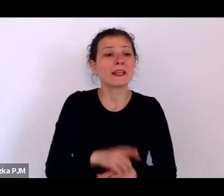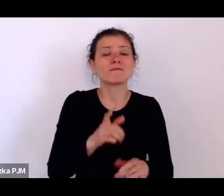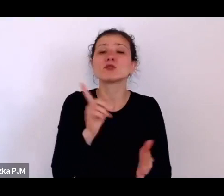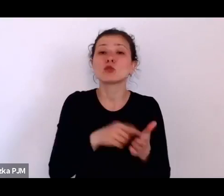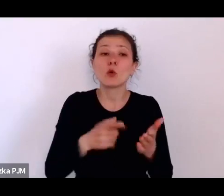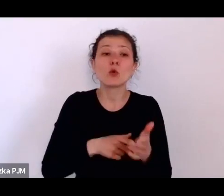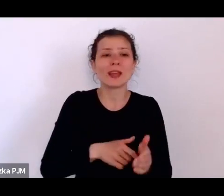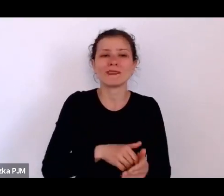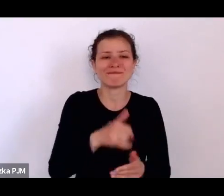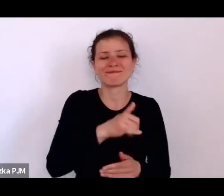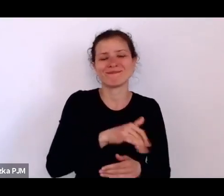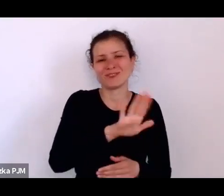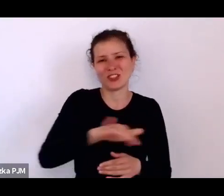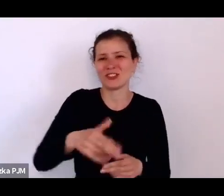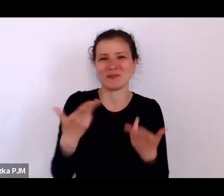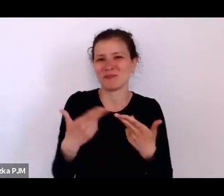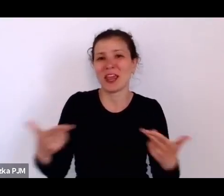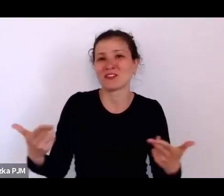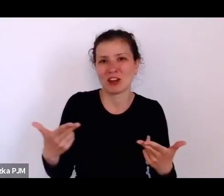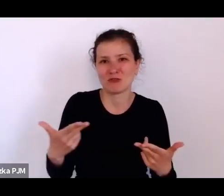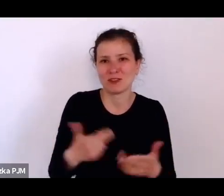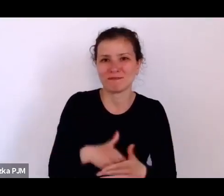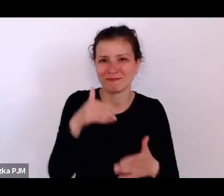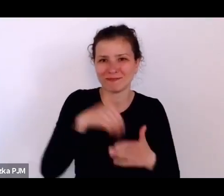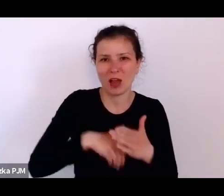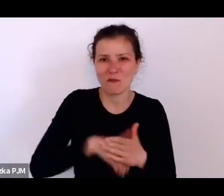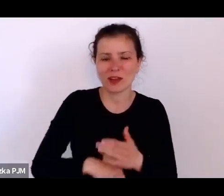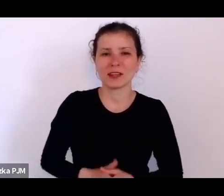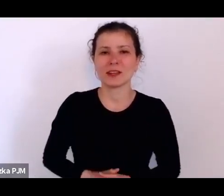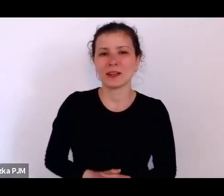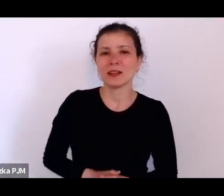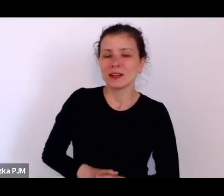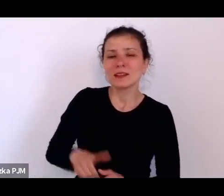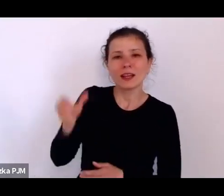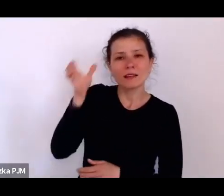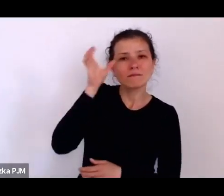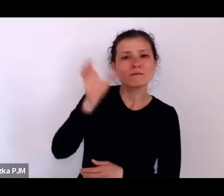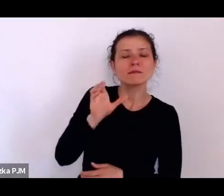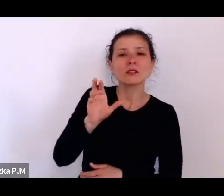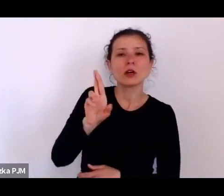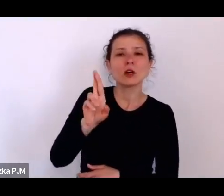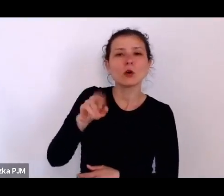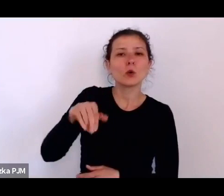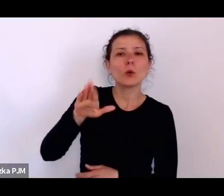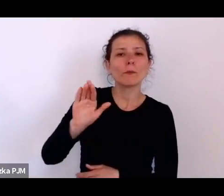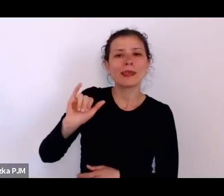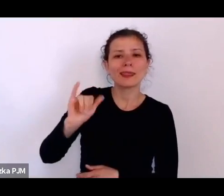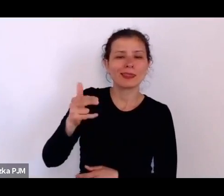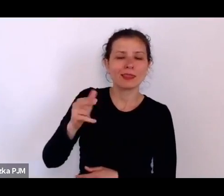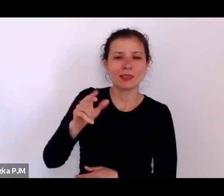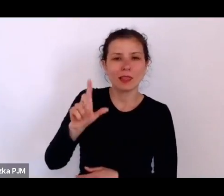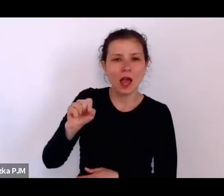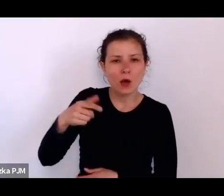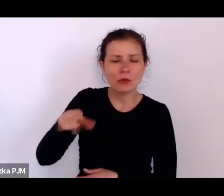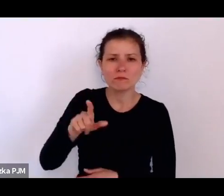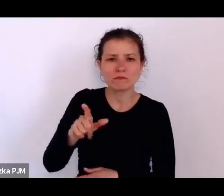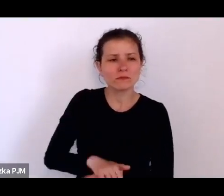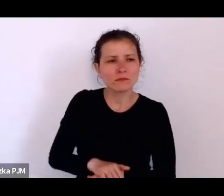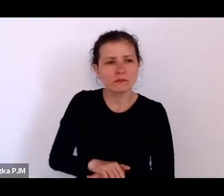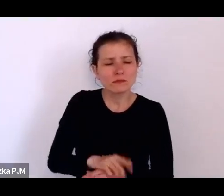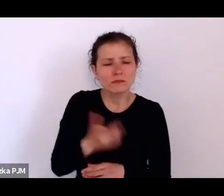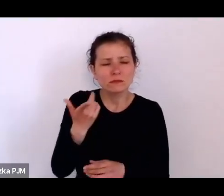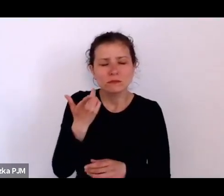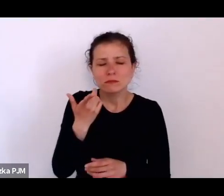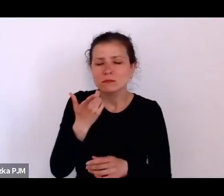Tak, to Henryk Rubin Raut, ten przenikliwy lekarz, ginekolog, ale też reporter.